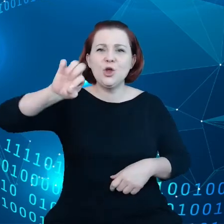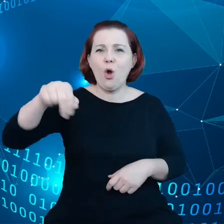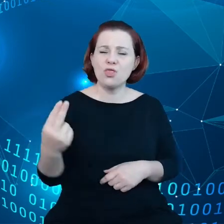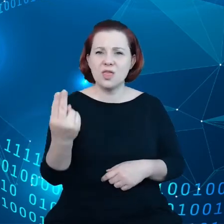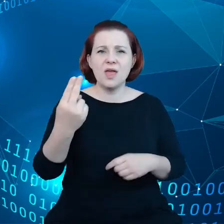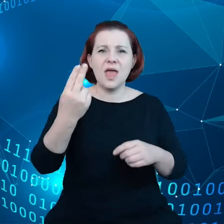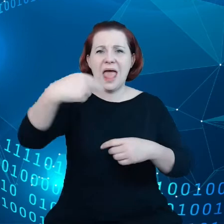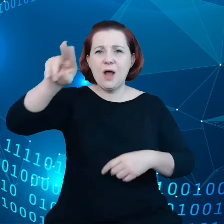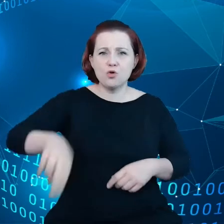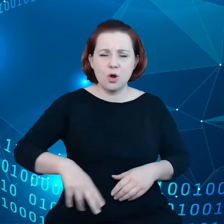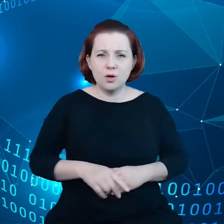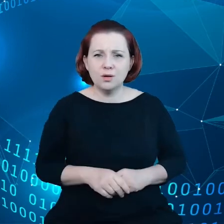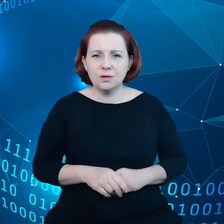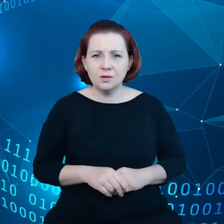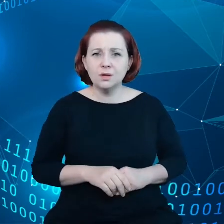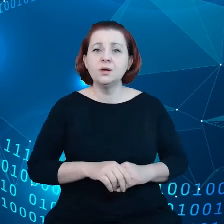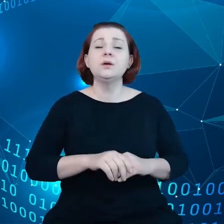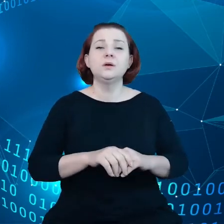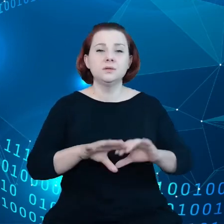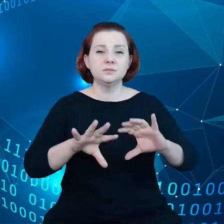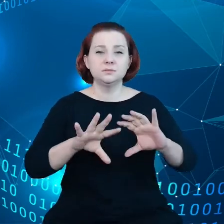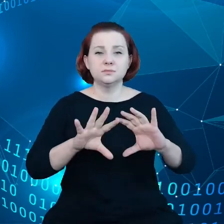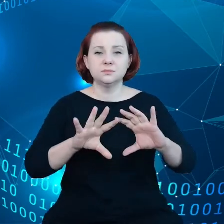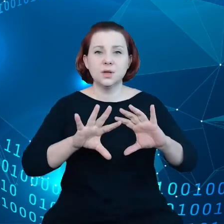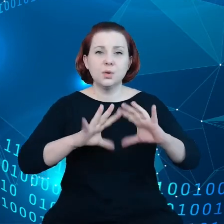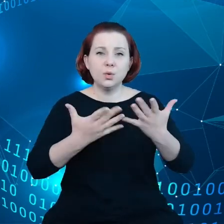składową ogólnego PKB Unii Europejskiej.